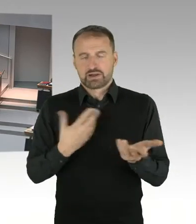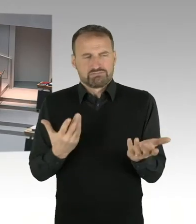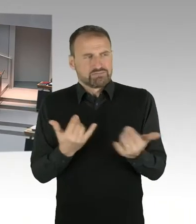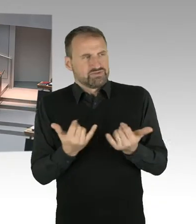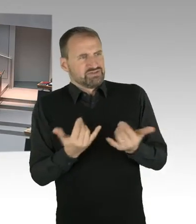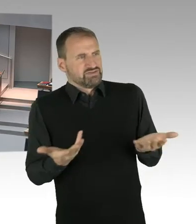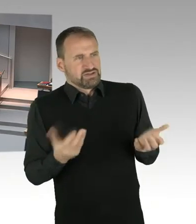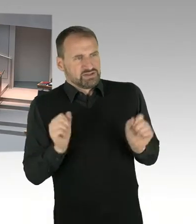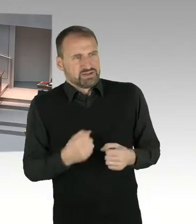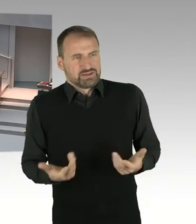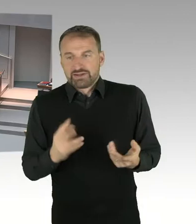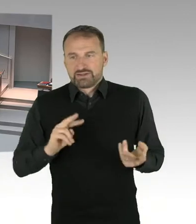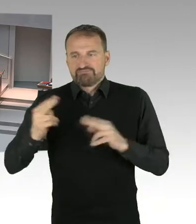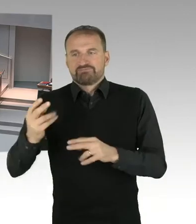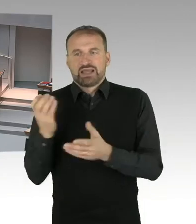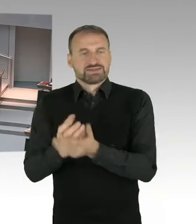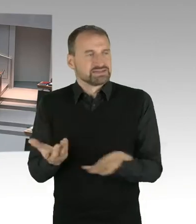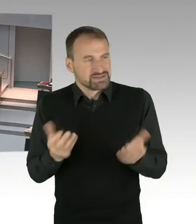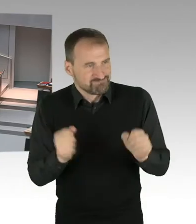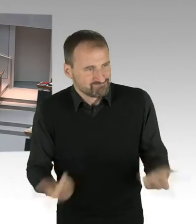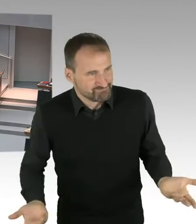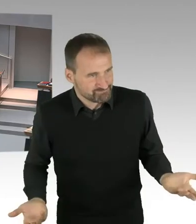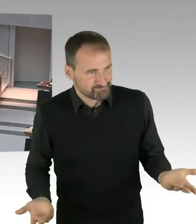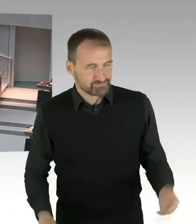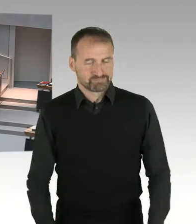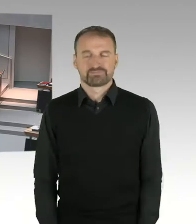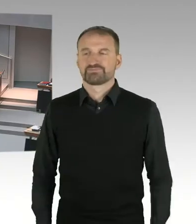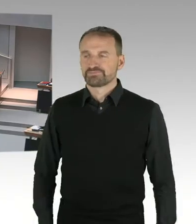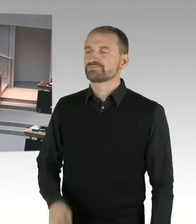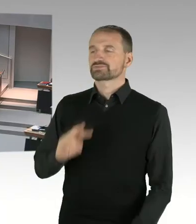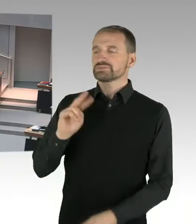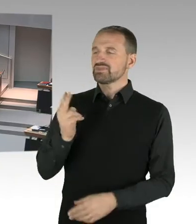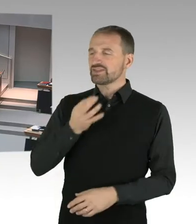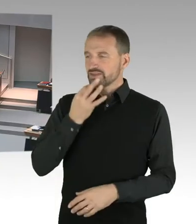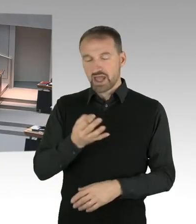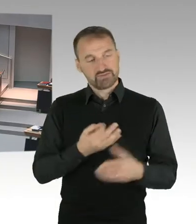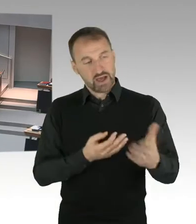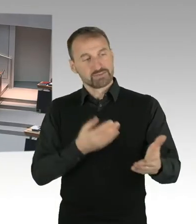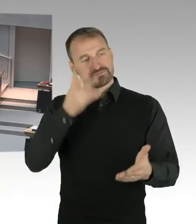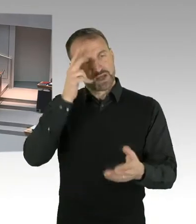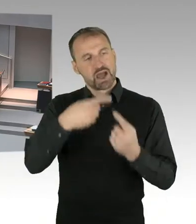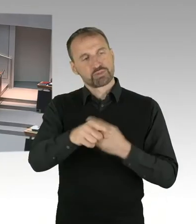(Sprecherwechsel) Herr Senator, könnten Sie sagen, war dort geplant, dass ein Vortrag oder dergleichen